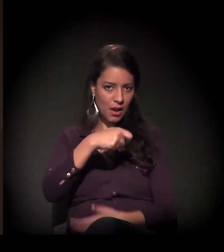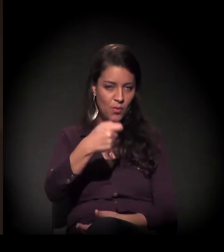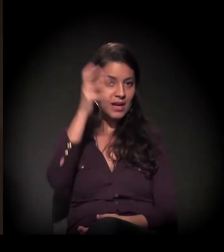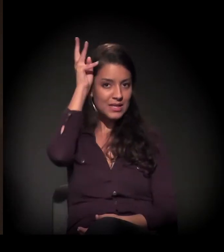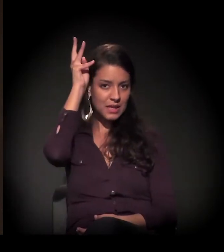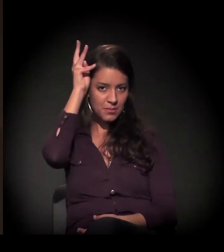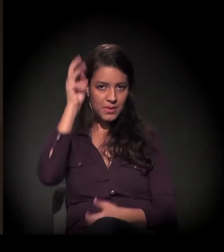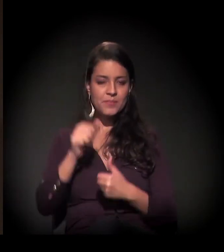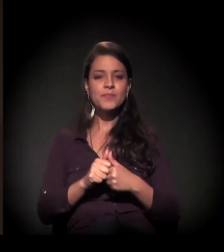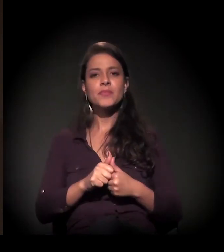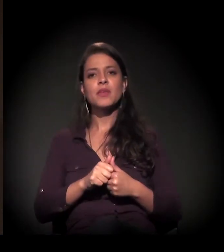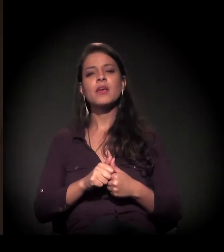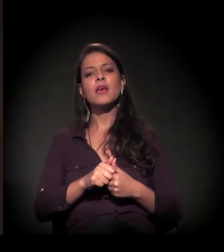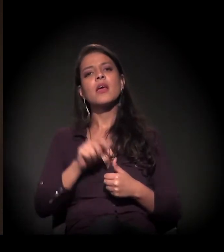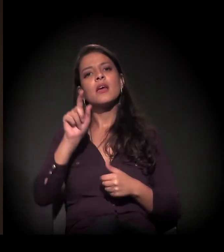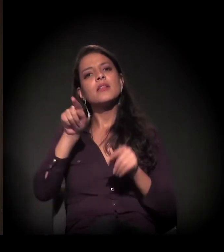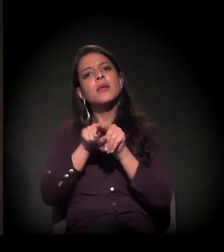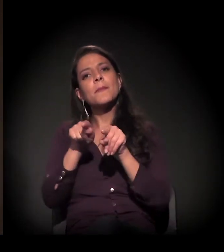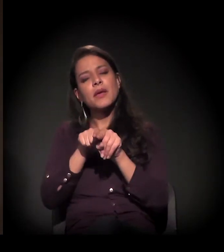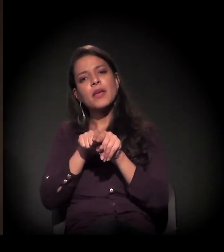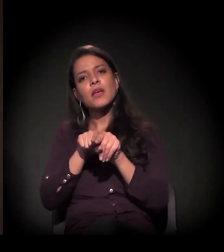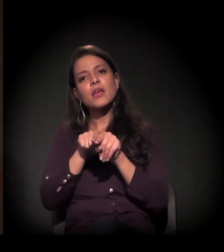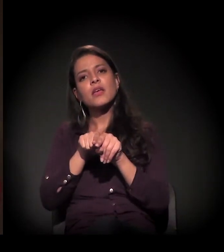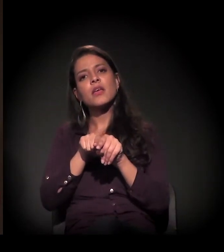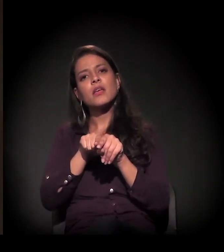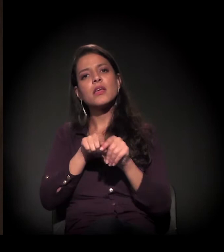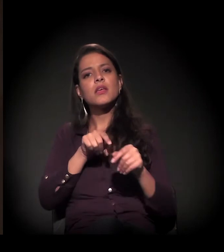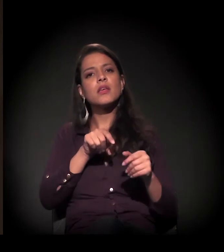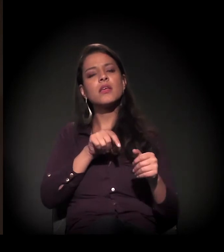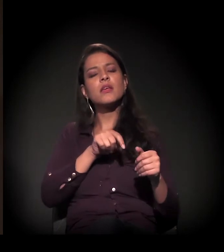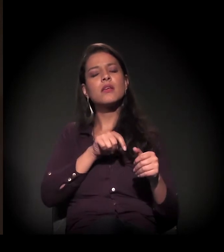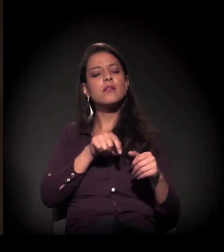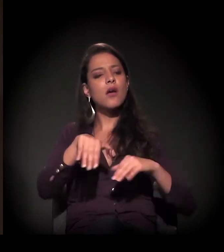E uma das frentes é também a reintegração de posse da Rua Mauá.